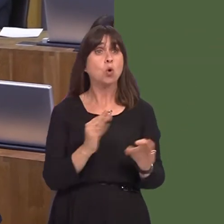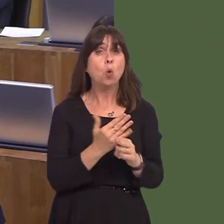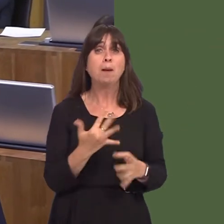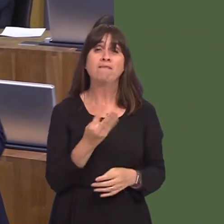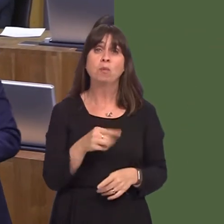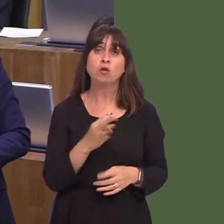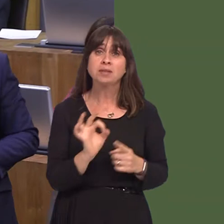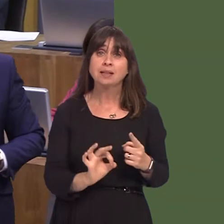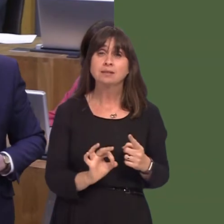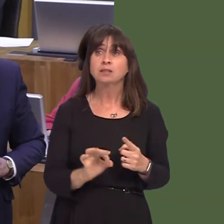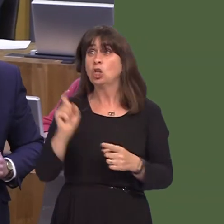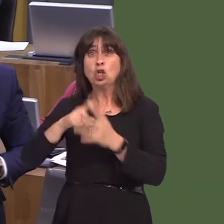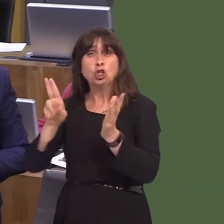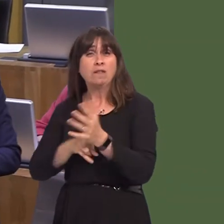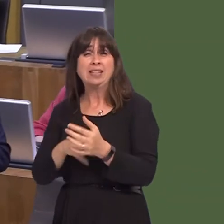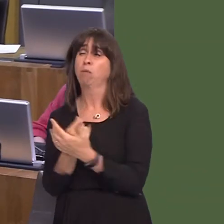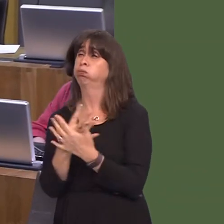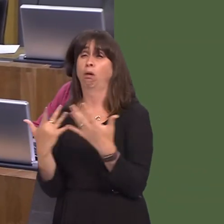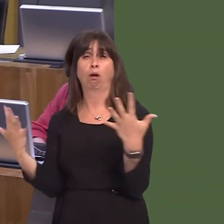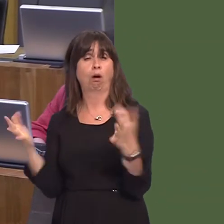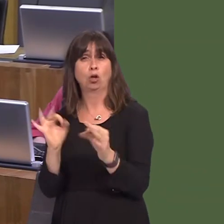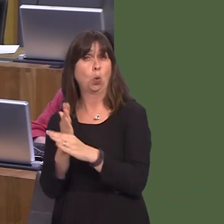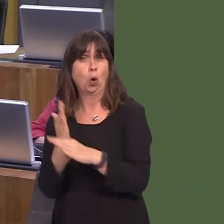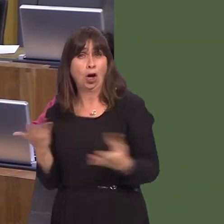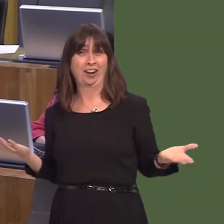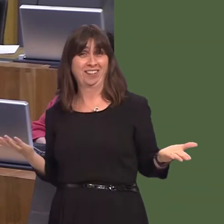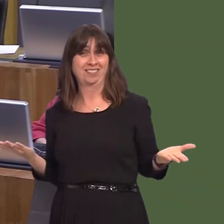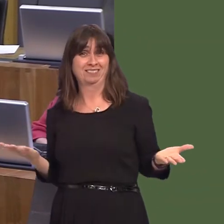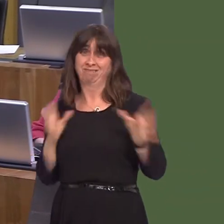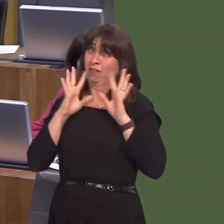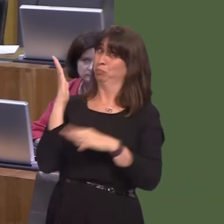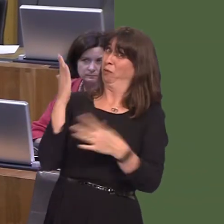in double figures. The destruction they wrought is there for all to see. We see a complete